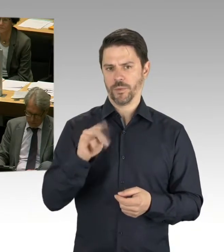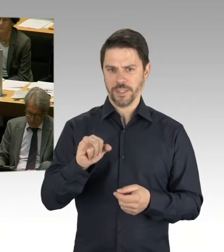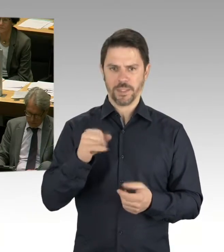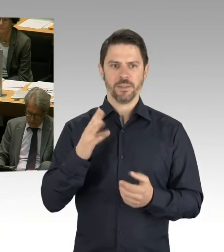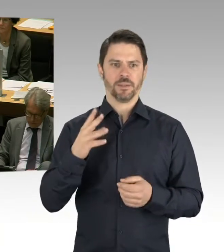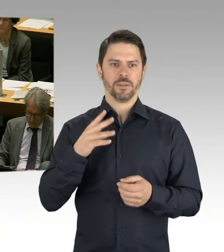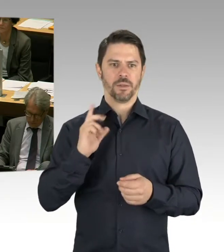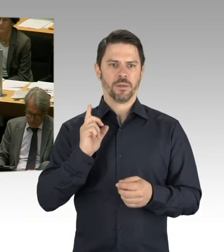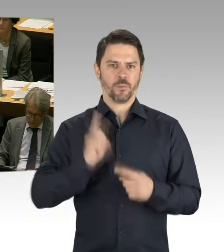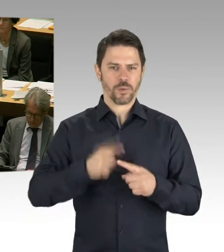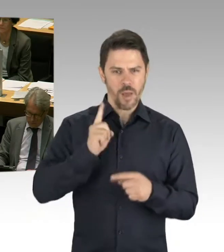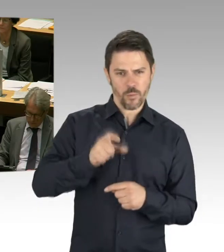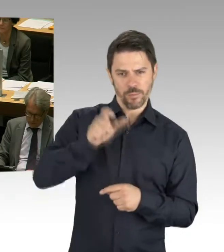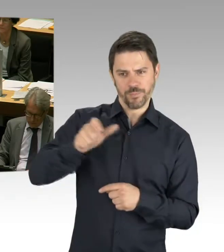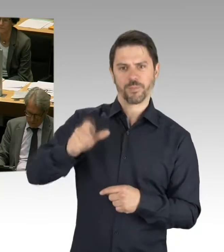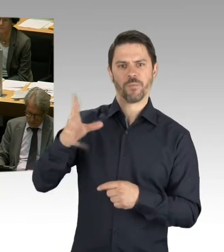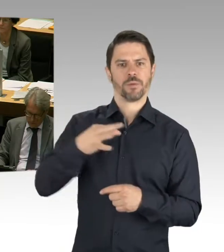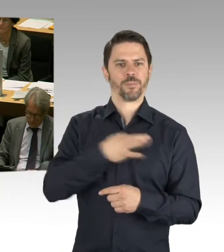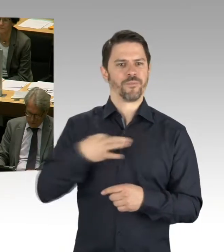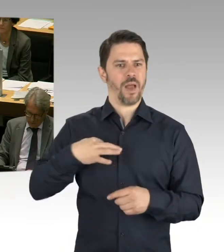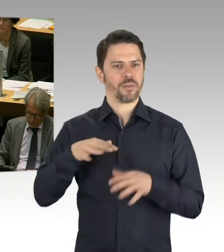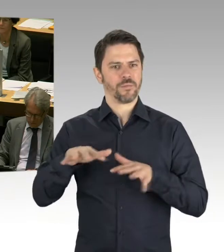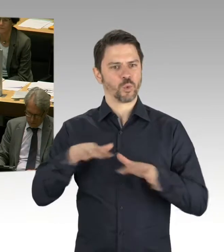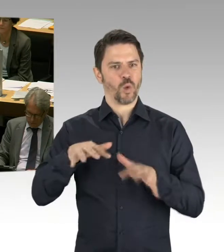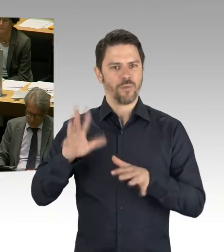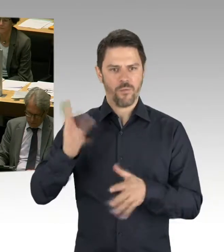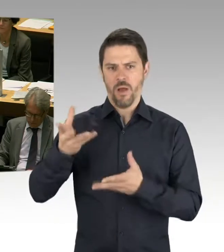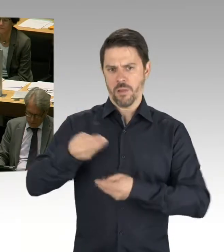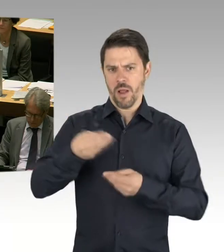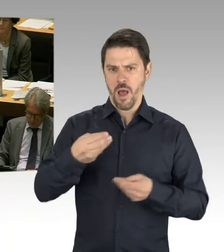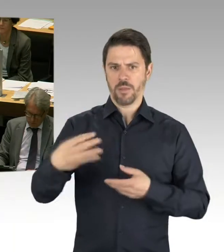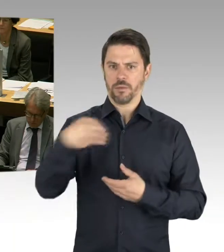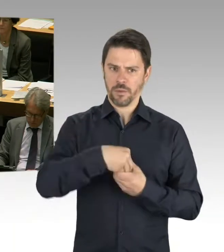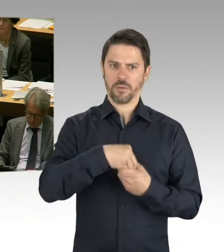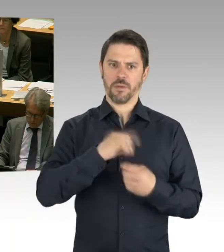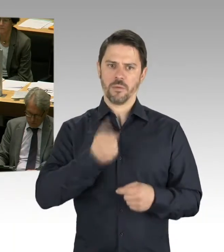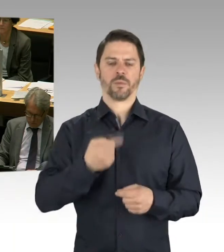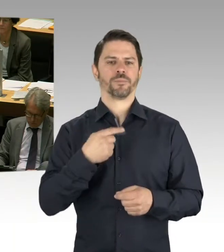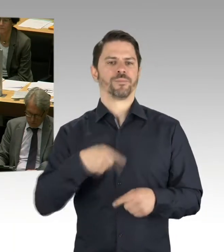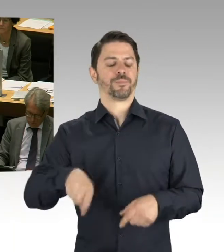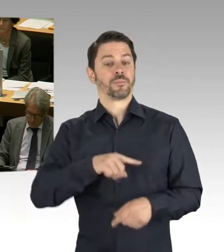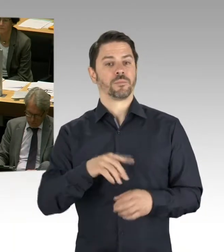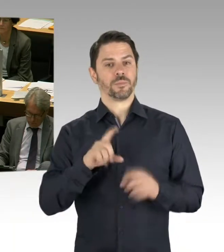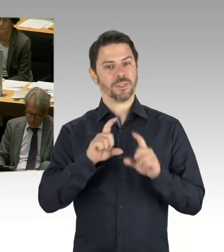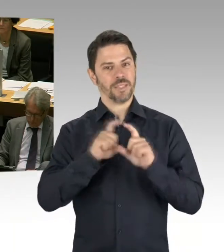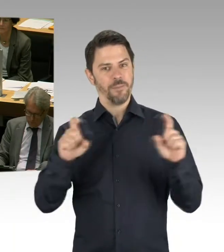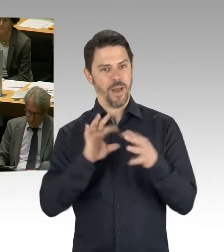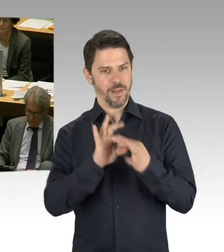die Wirtschaftsverwaltung in die Task Force zuziehen, dass wir uns dieses Themenfeld auch noch mal anschauen, was wir hier auch tun können